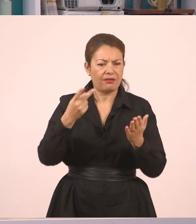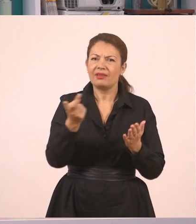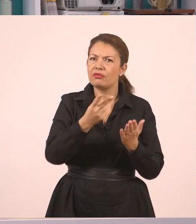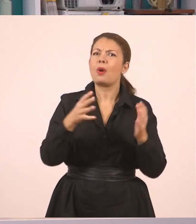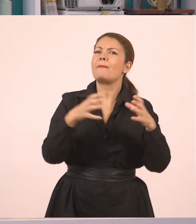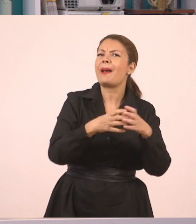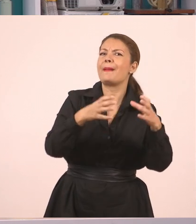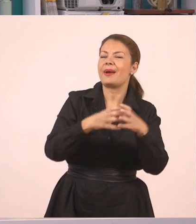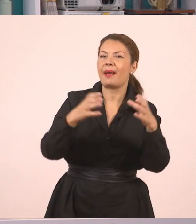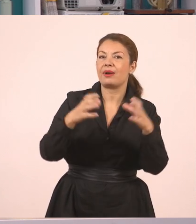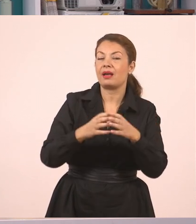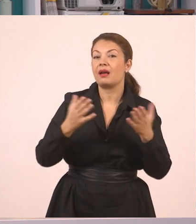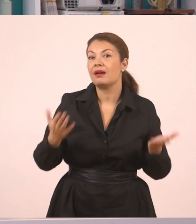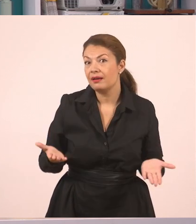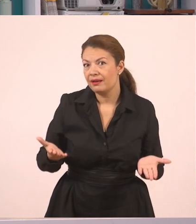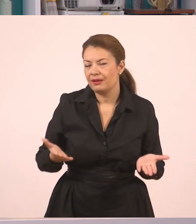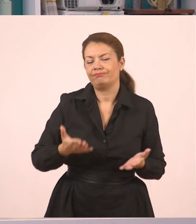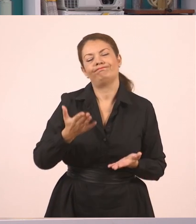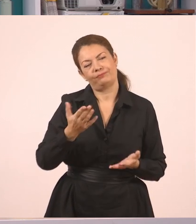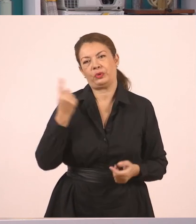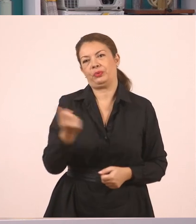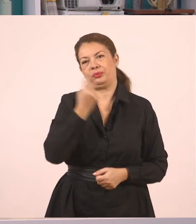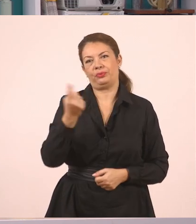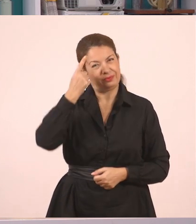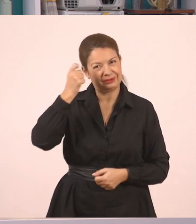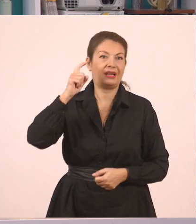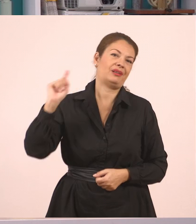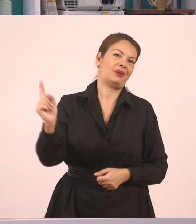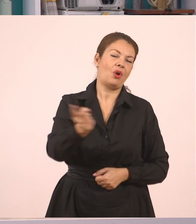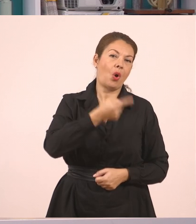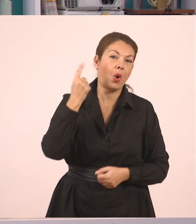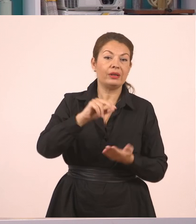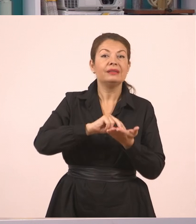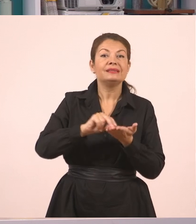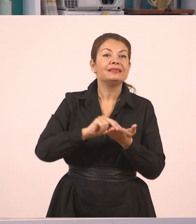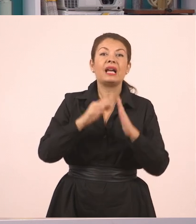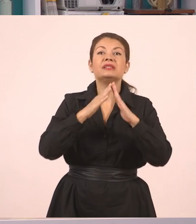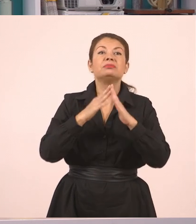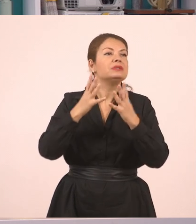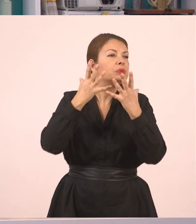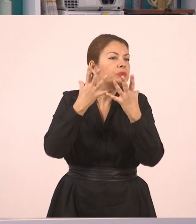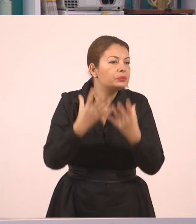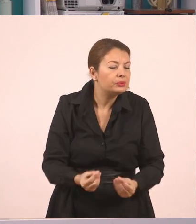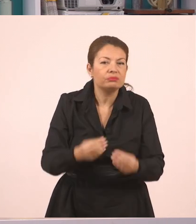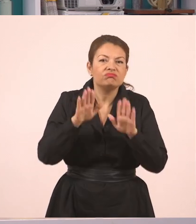Όμως, όπως θα ξέρετε, οι τσιγγάνοι αλλάζουν το μέρος στο οποίο ζούνε.